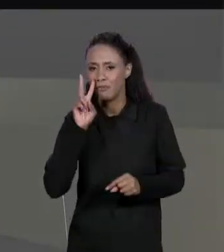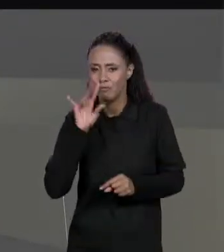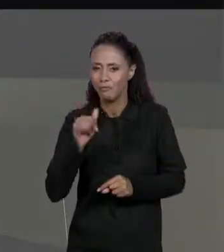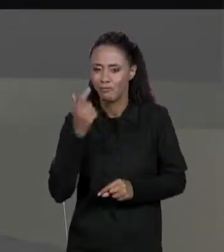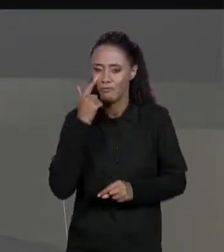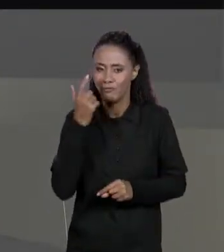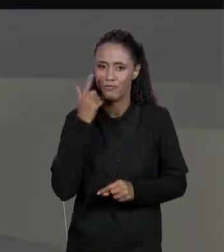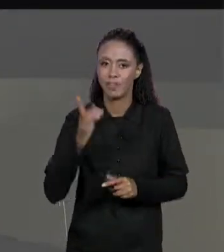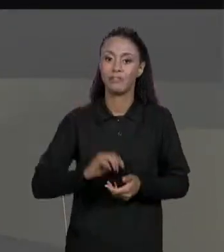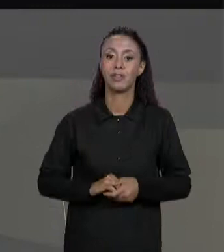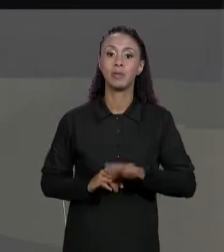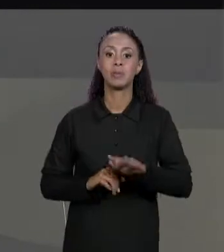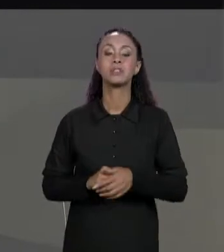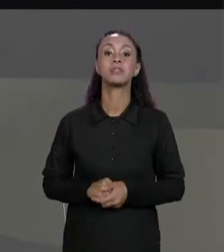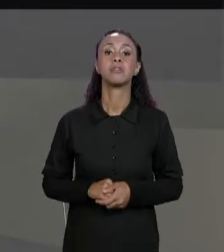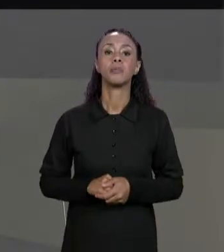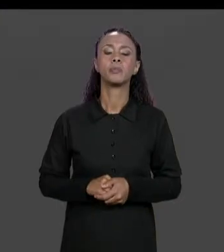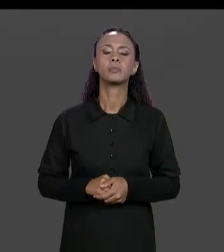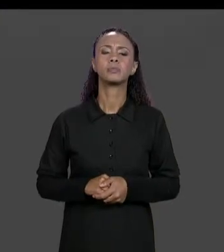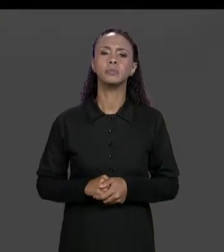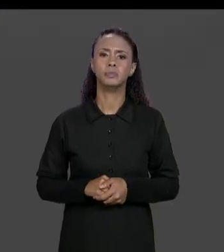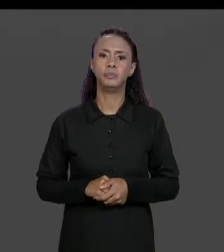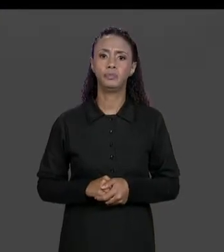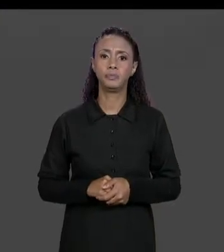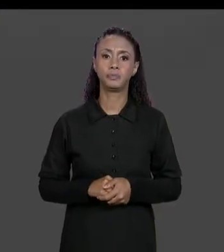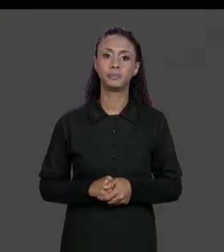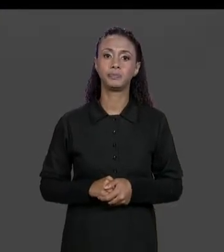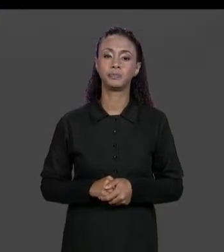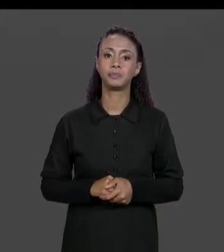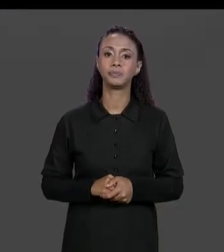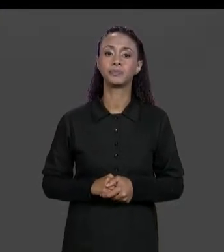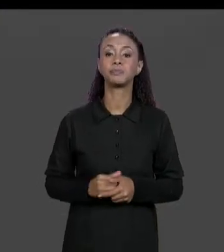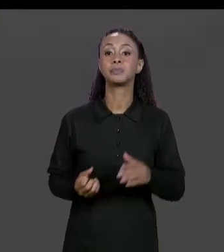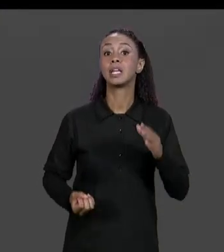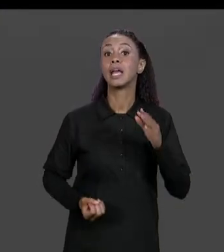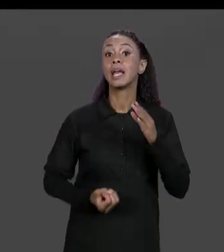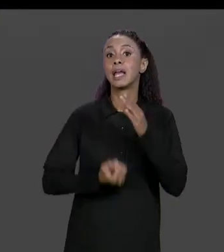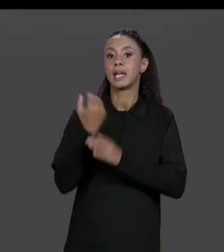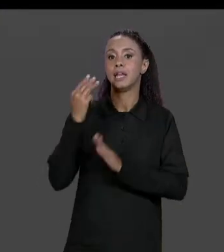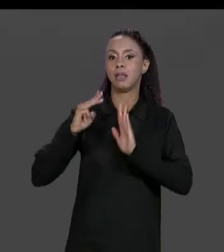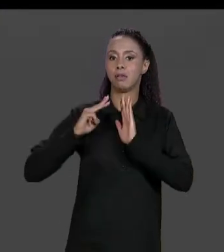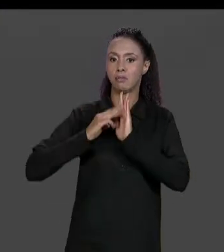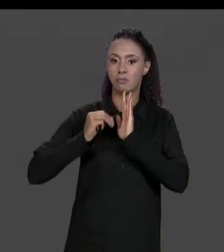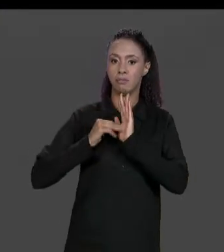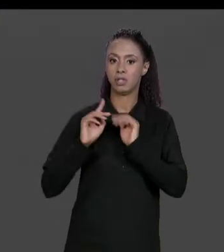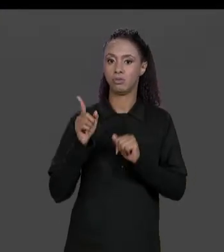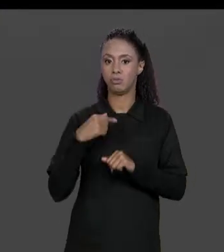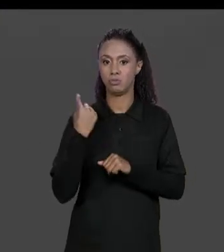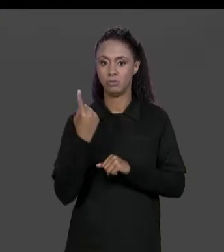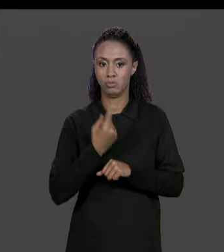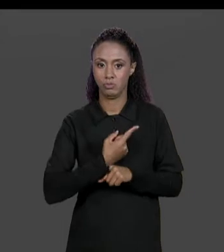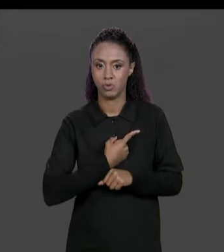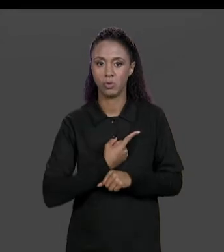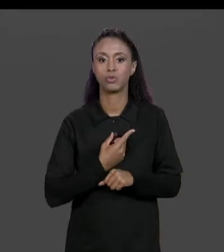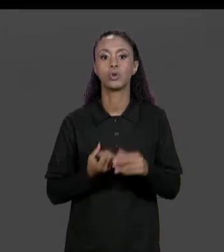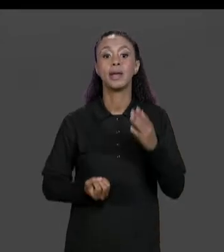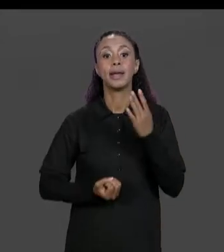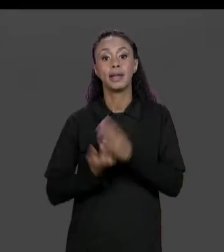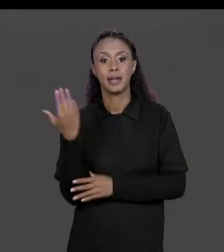ENTÃO GENTE CRIA A NOSSA FUNÇÃO, NOSSO MÉTODO SOMA DE MATRIZES QUE RECEBE DUAS MATRIZES COMO PARÂMETRO "A" E